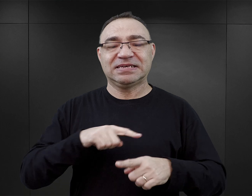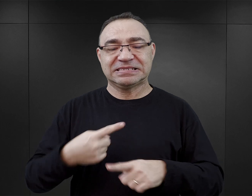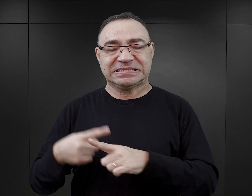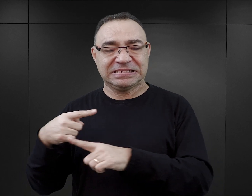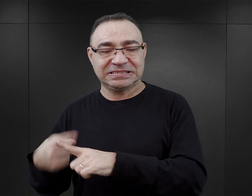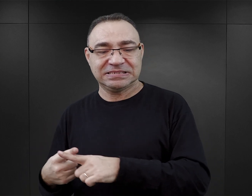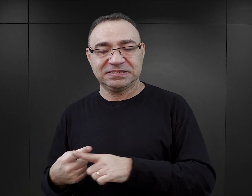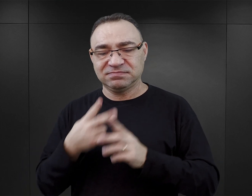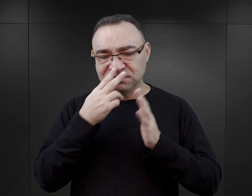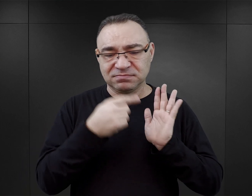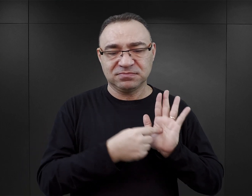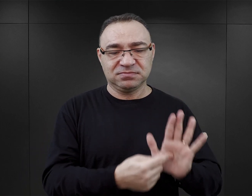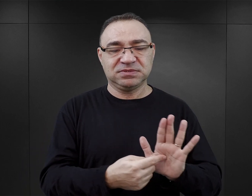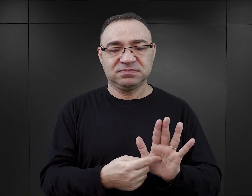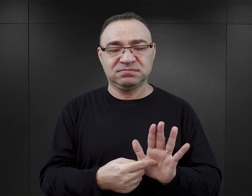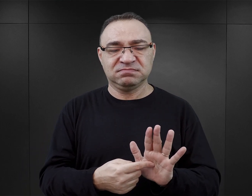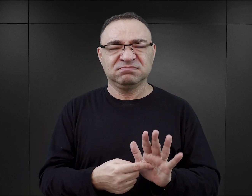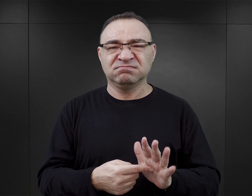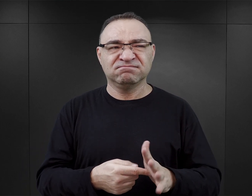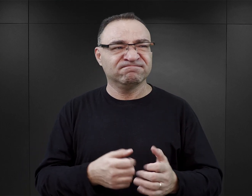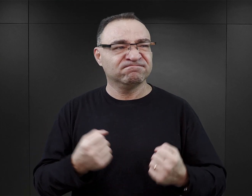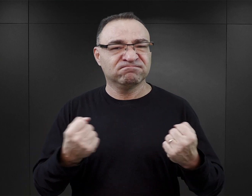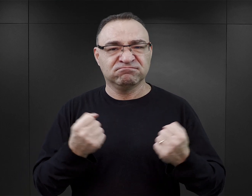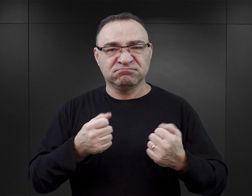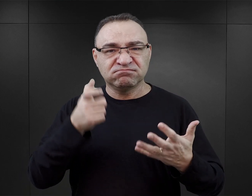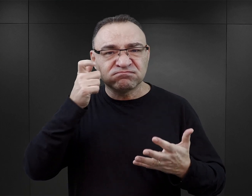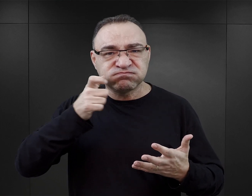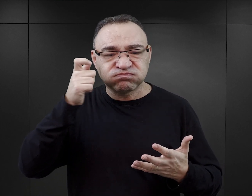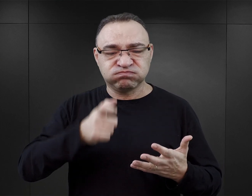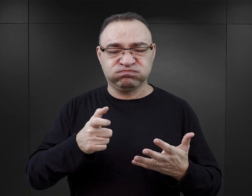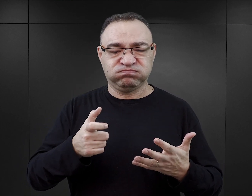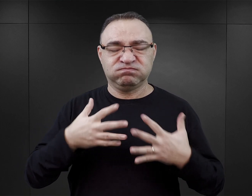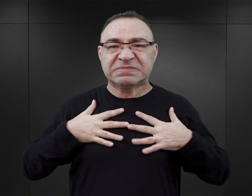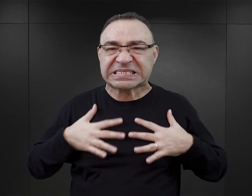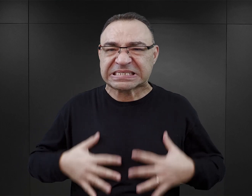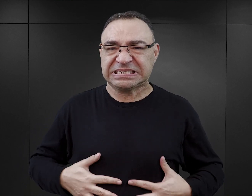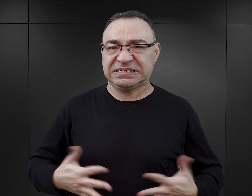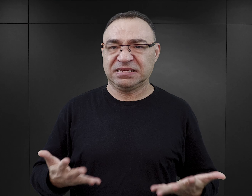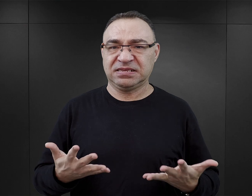Te wątki są pokazywane w sposób taki bardzo zbrutalizowany, w taki czysto cielesny.